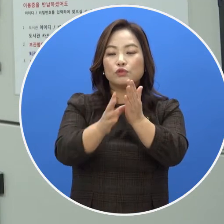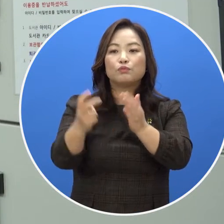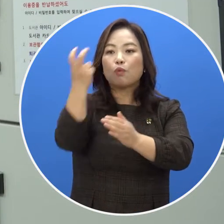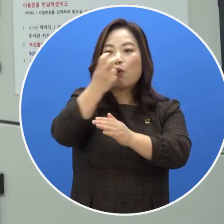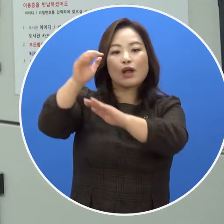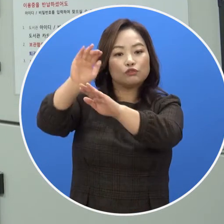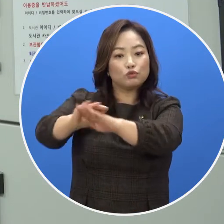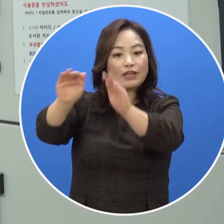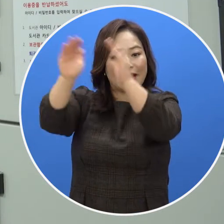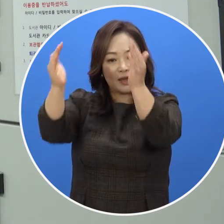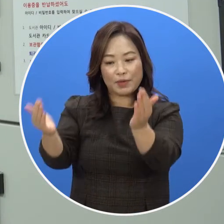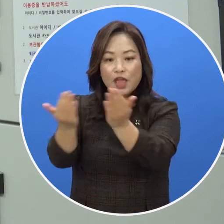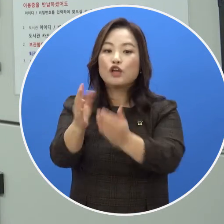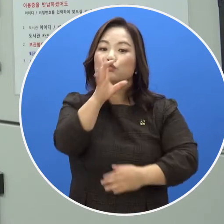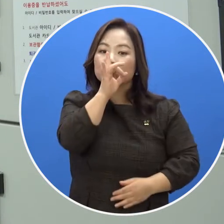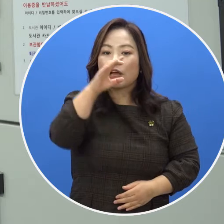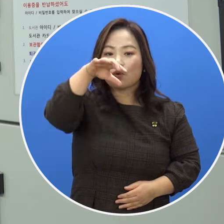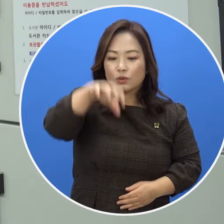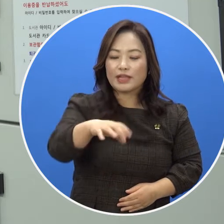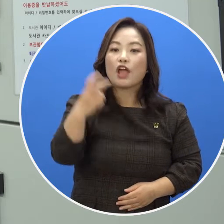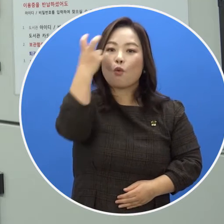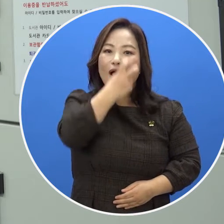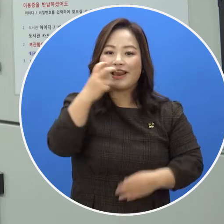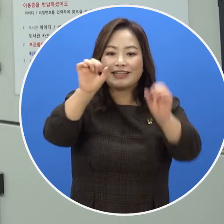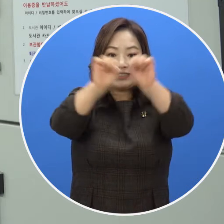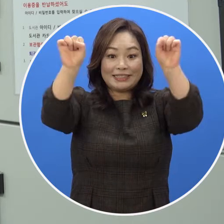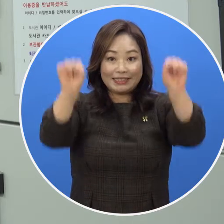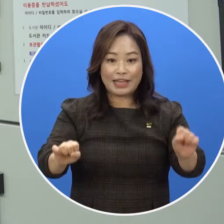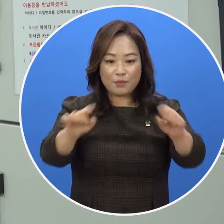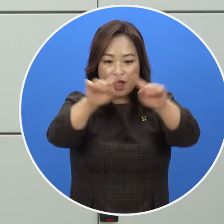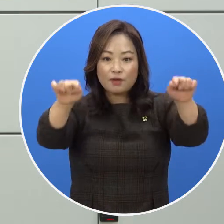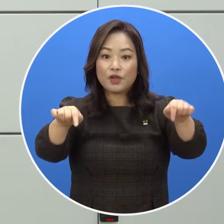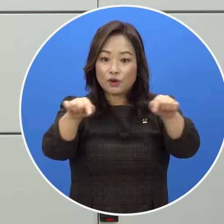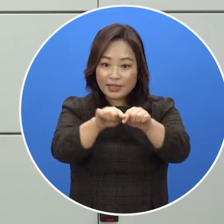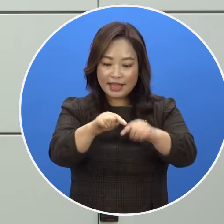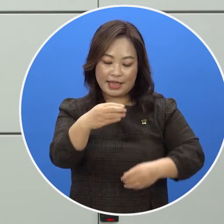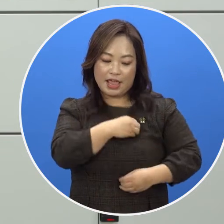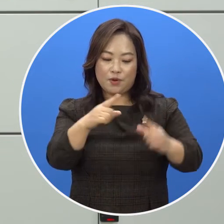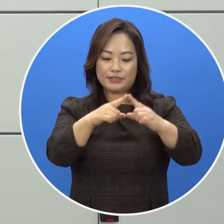물품보관함 중앙에 위치한 관리 시스템 화면에 이용증을 찍어 주세요.